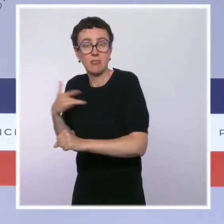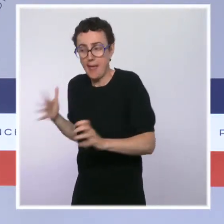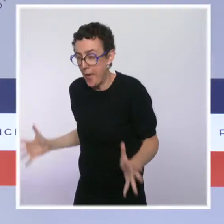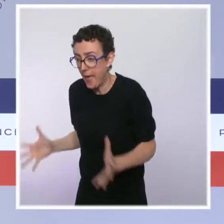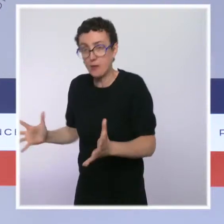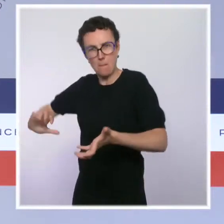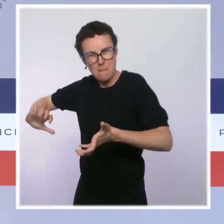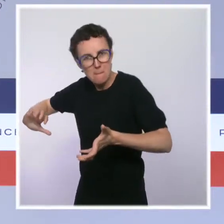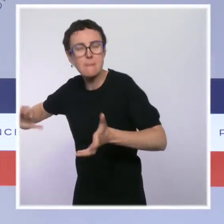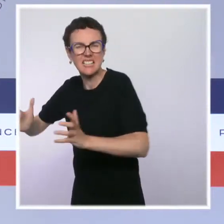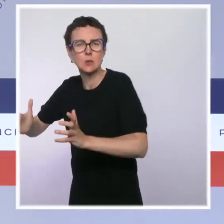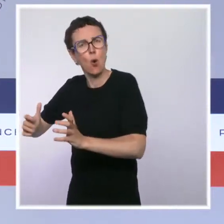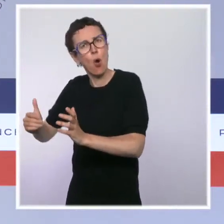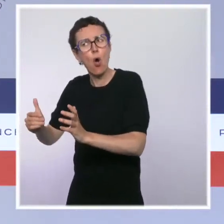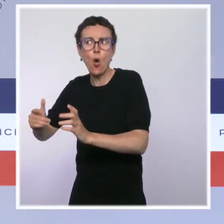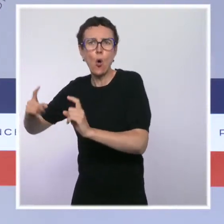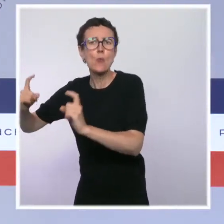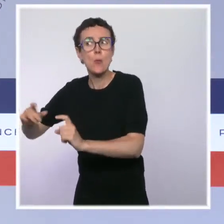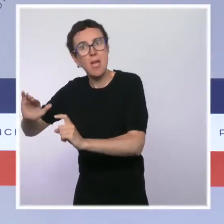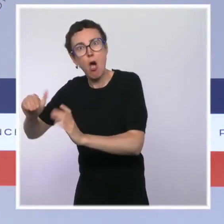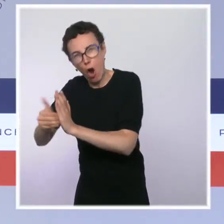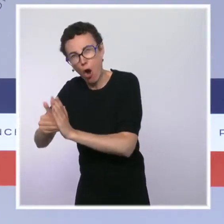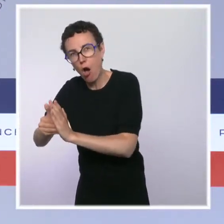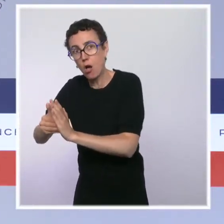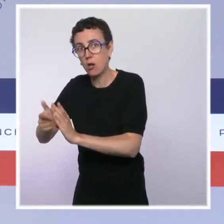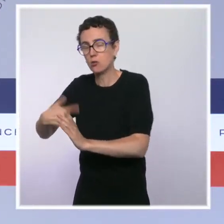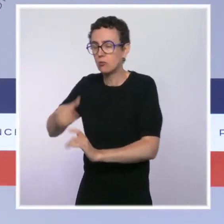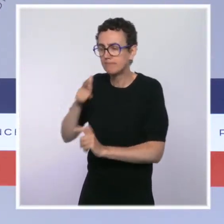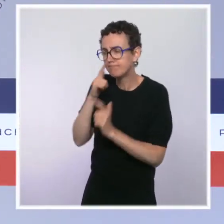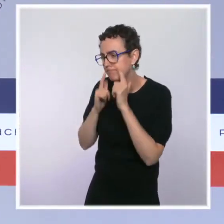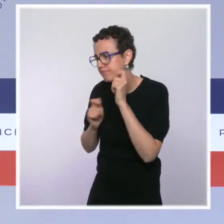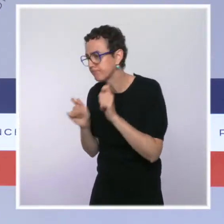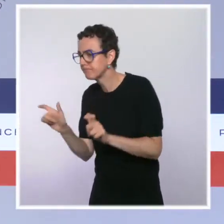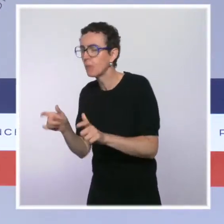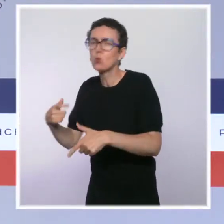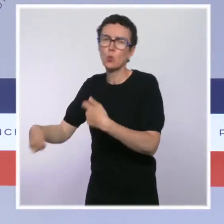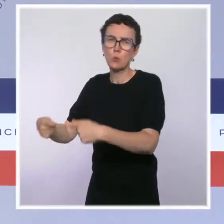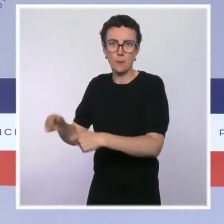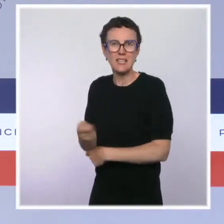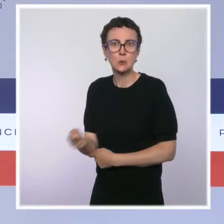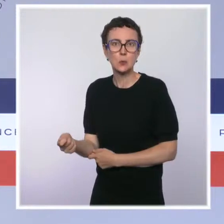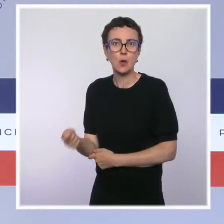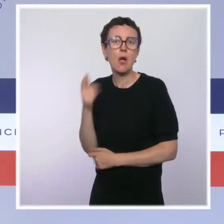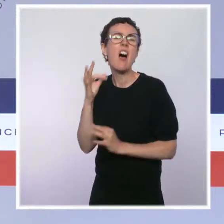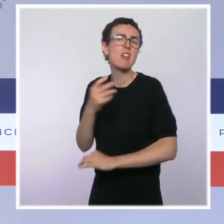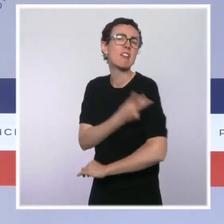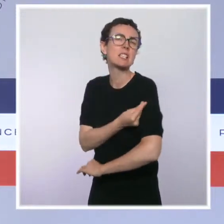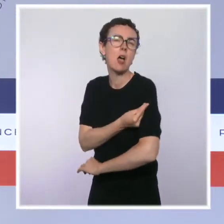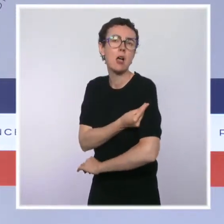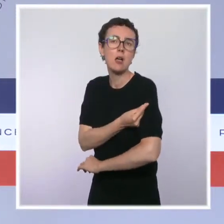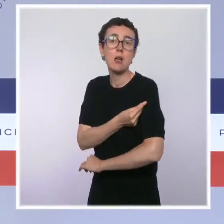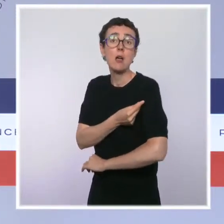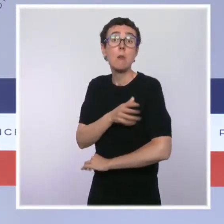commencé à diminuer heureusement, évidemment que nous faisons preuve de discernement. Mais, dès lors que la vague sera passée et que nous serons de